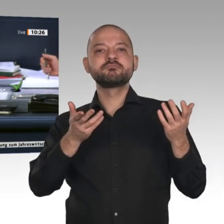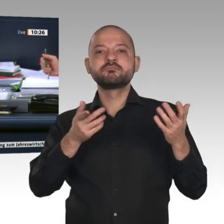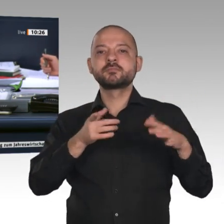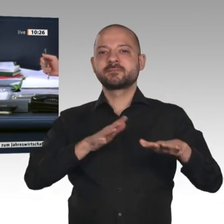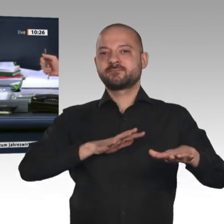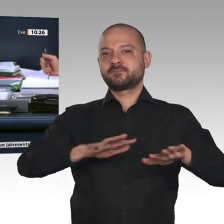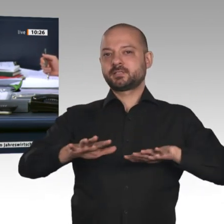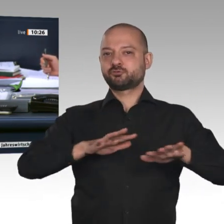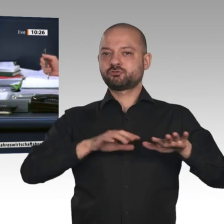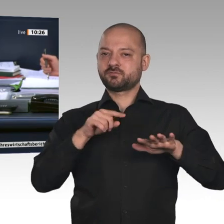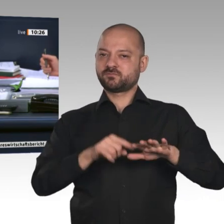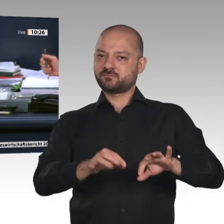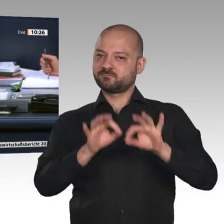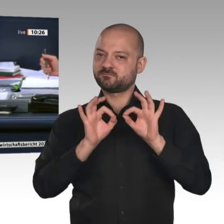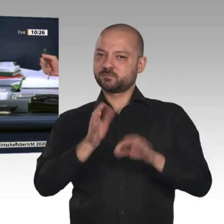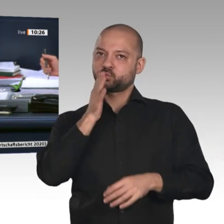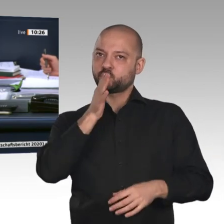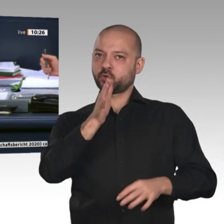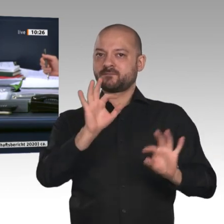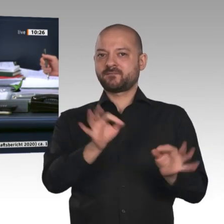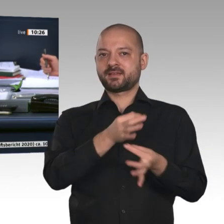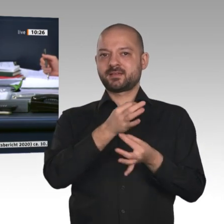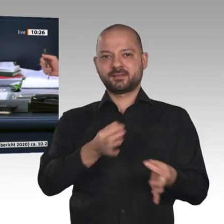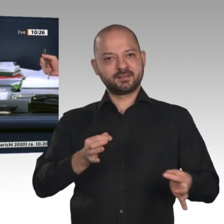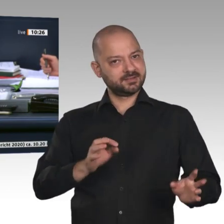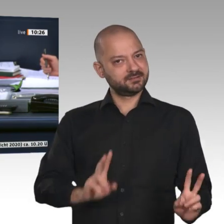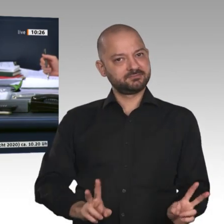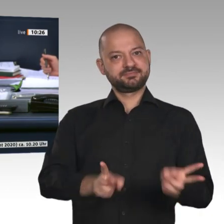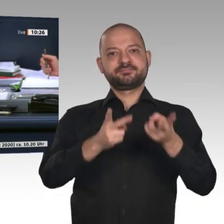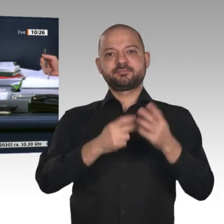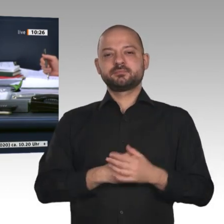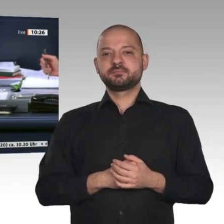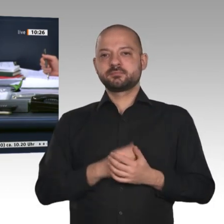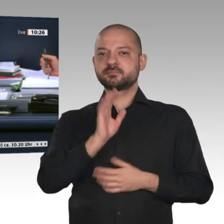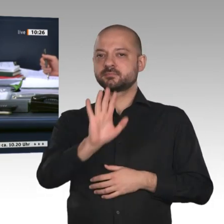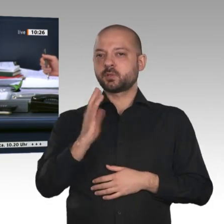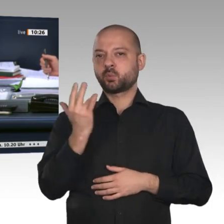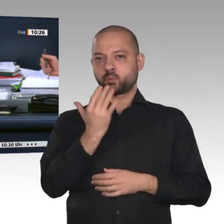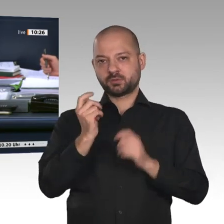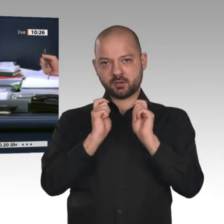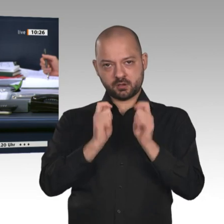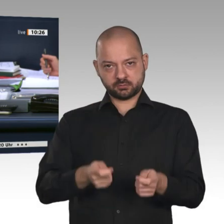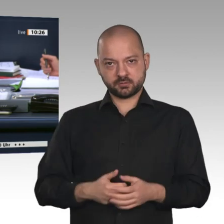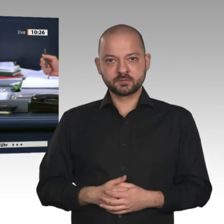aufstellen“. Der Ausschuss empfiehlt unter Buchstabe b seiner Beschlussempfehlung auf Drucksache 19/16905, den Antrag der Fraktion